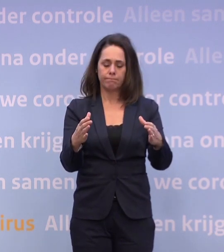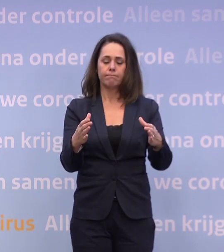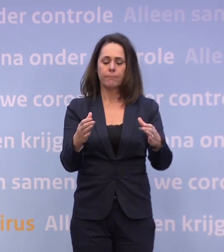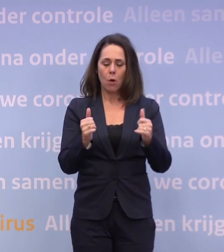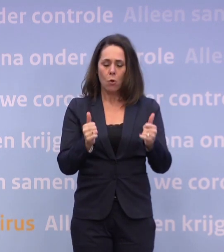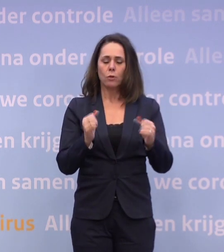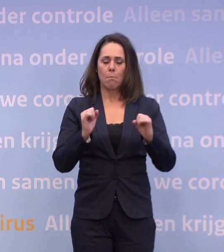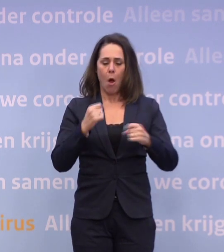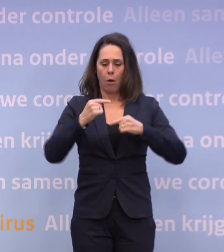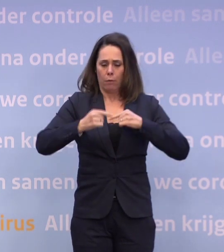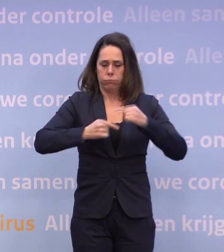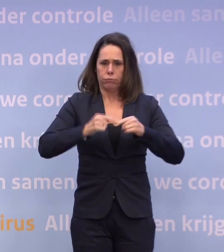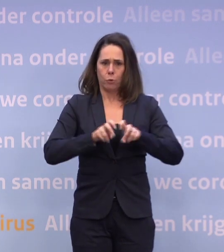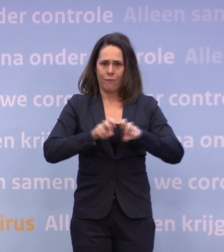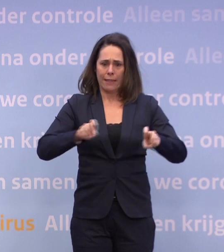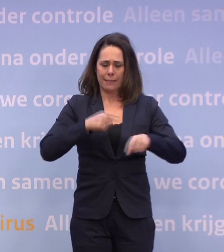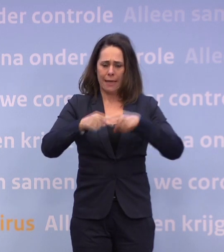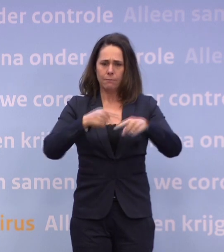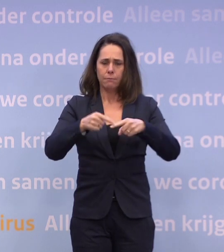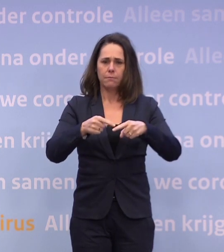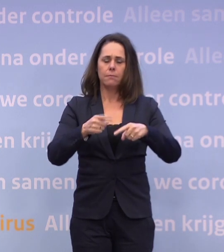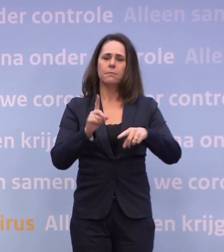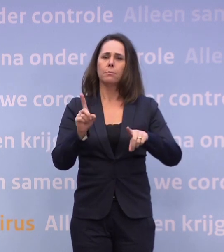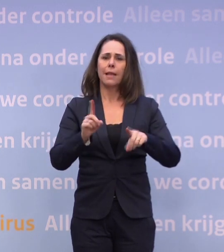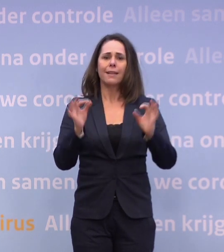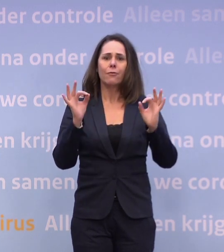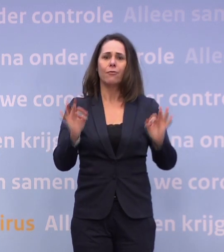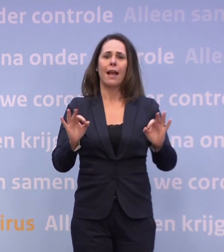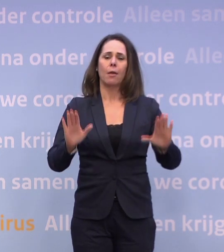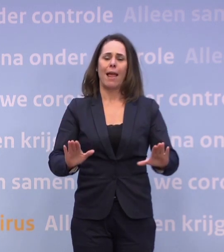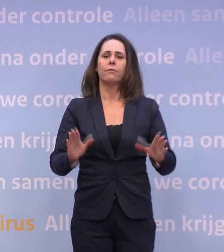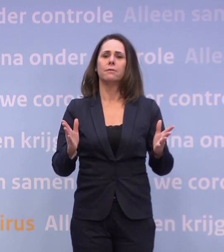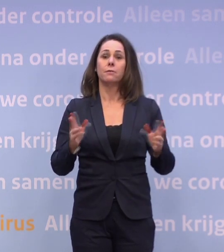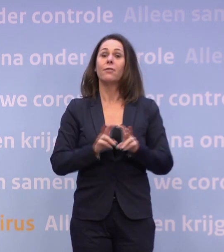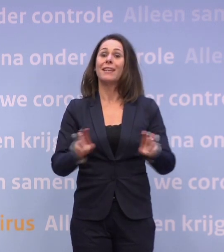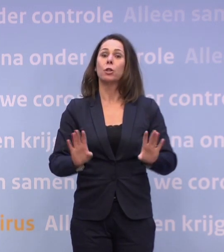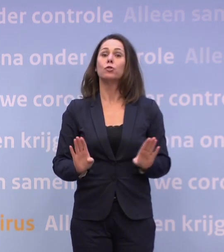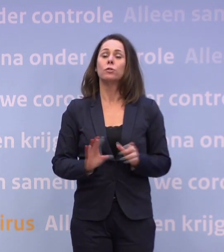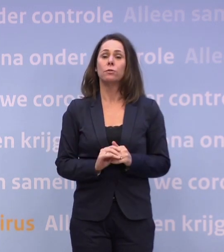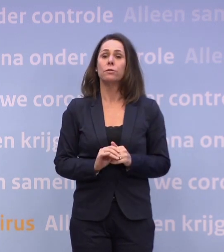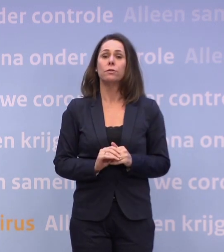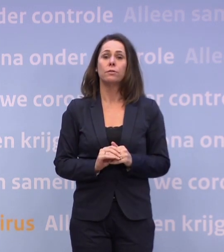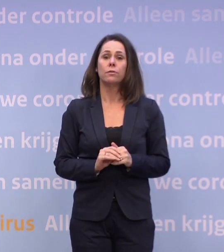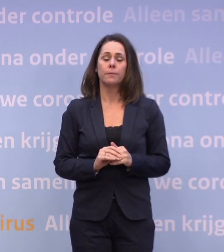...en dat we het land veilig houden. In dit geval veilig houden van het virus. Dus als wij op een gegeven moment denken: het loopt niet goed.